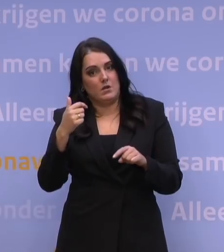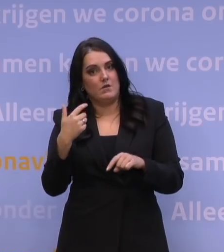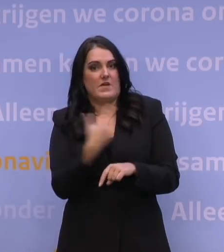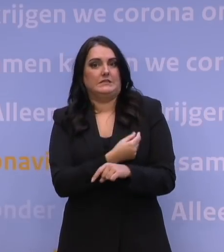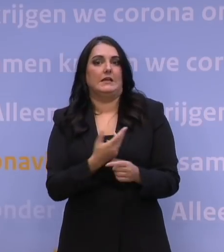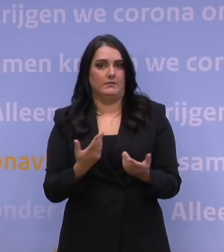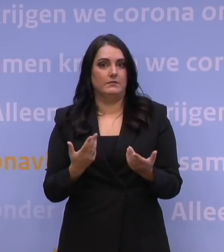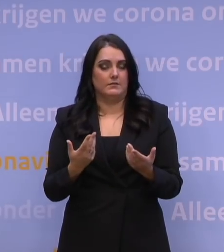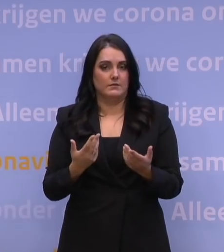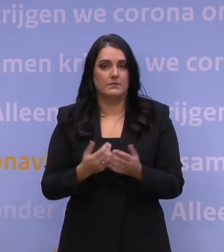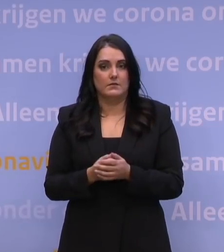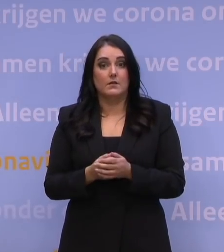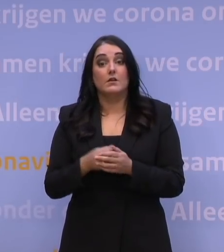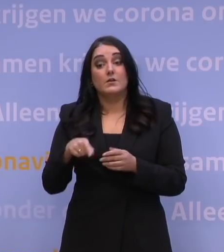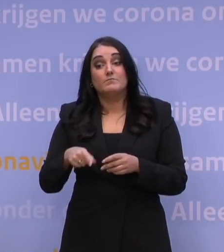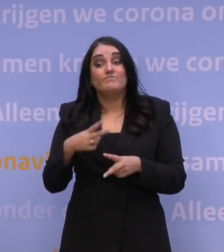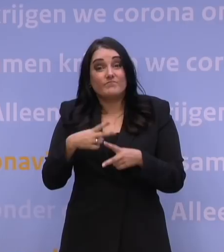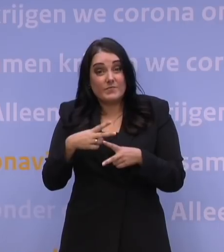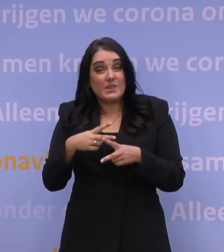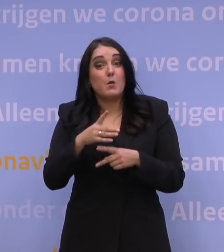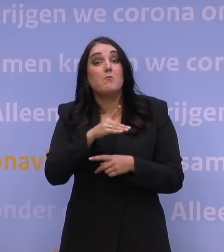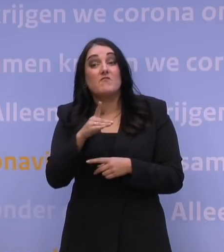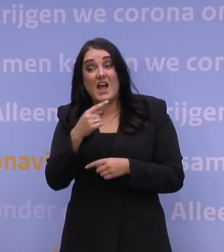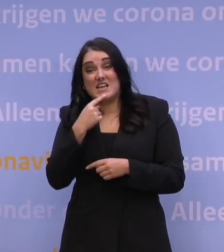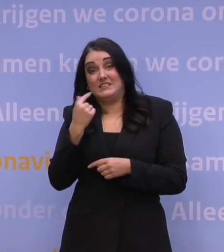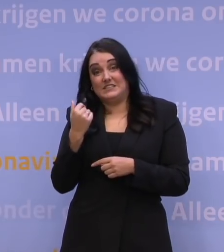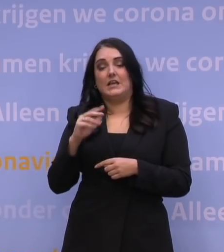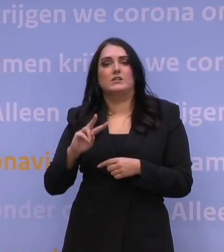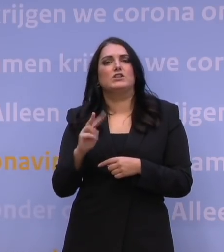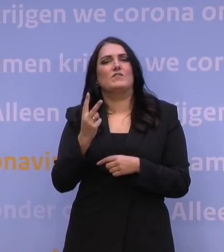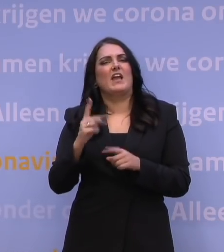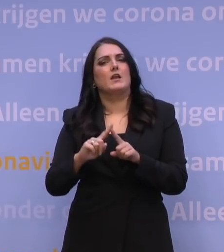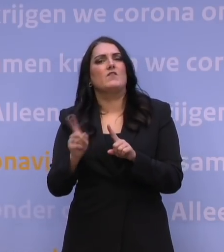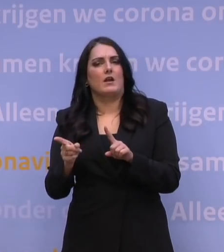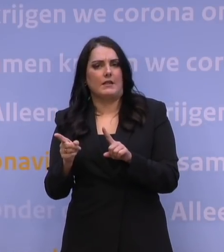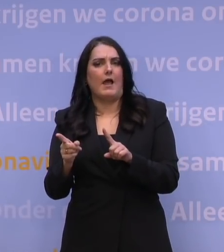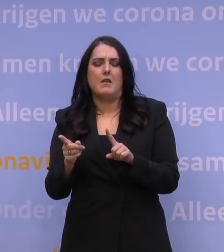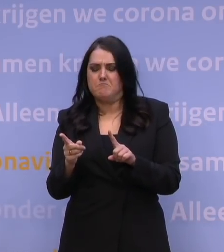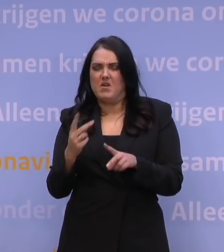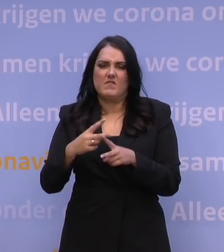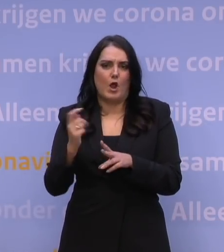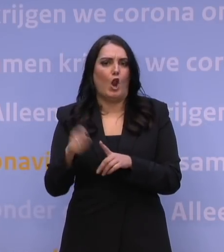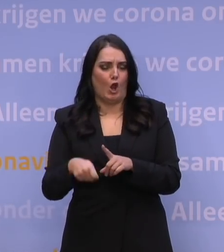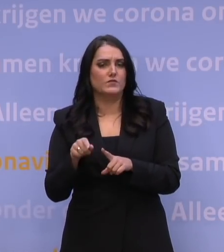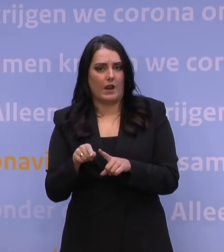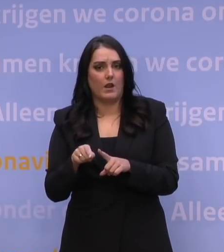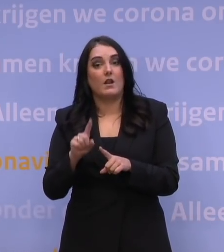De prognoses daarop van Pfizer zijn dat dat in het tweede kwartaal zou moeten kunnen. Men zegt nu in het eerste deel van dat tweede kwartaal.